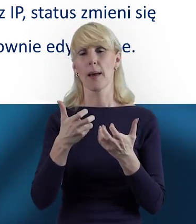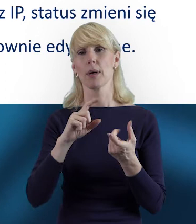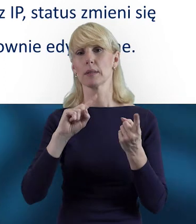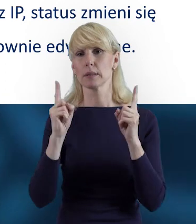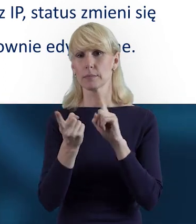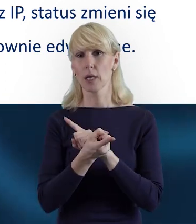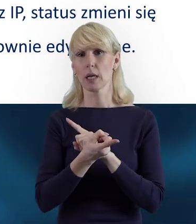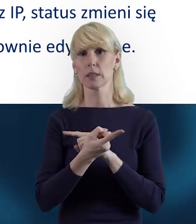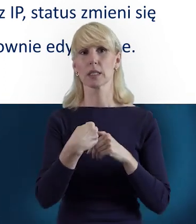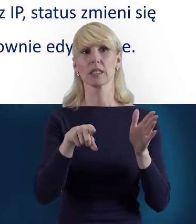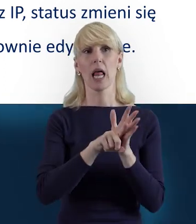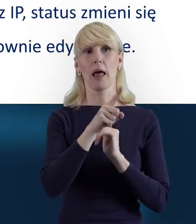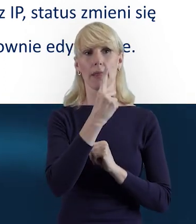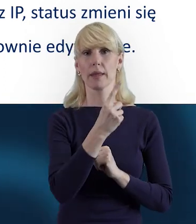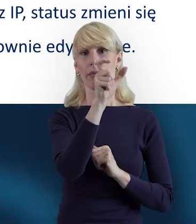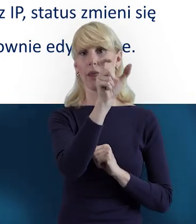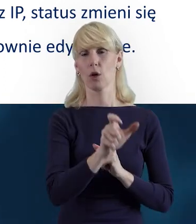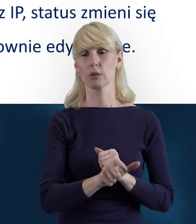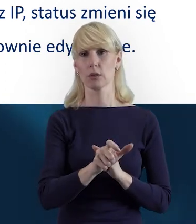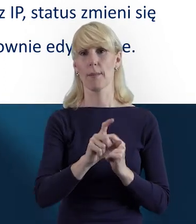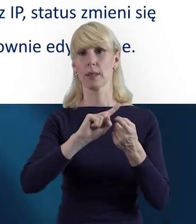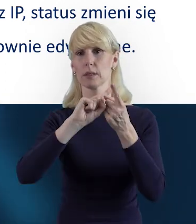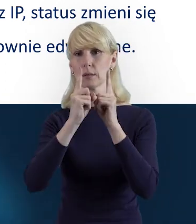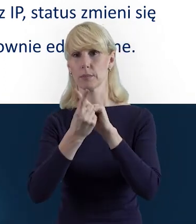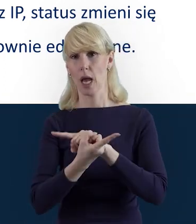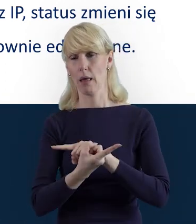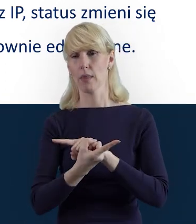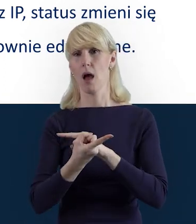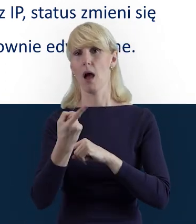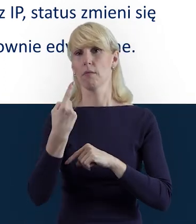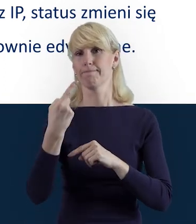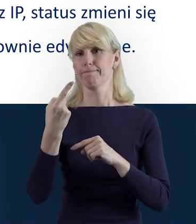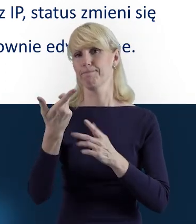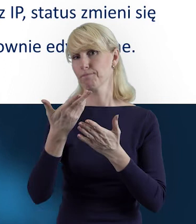że dla danej osoby chcemy wycofać te dane.